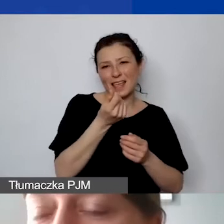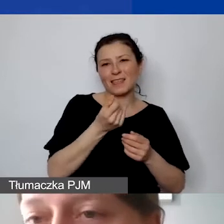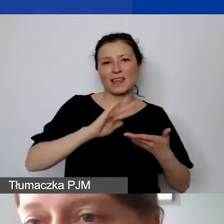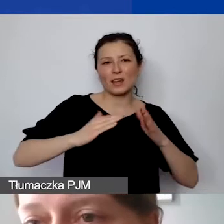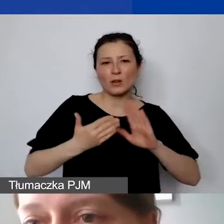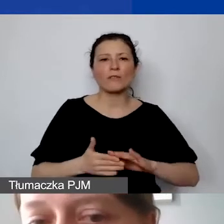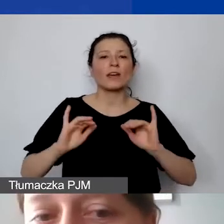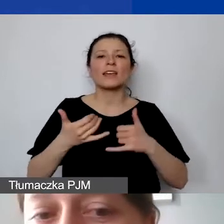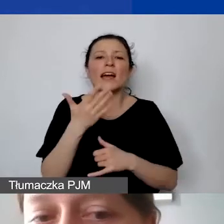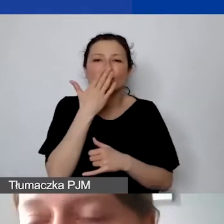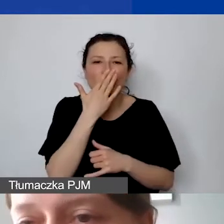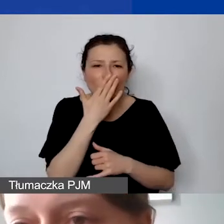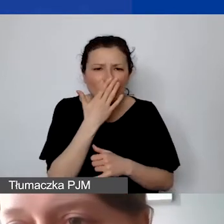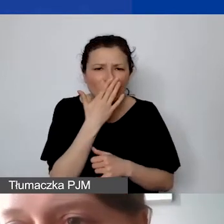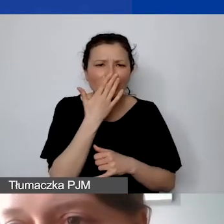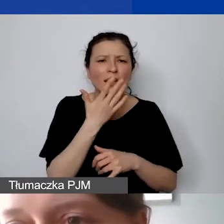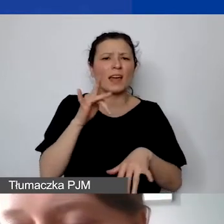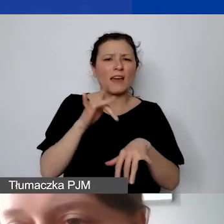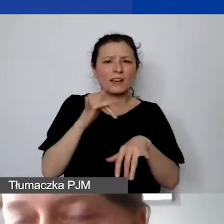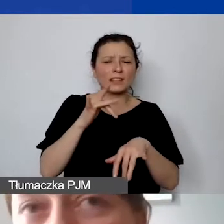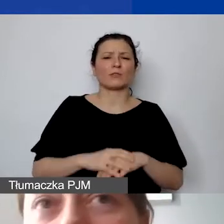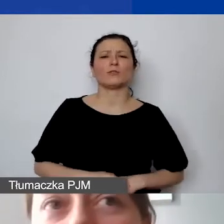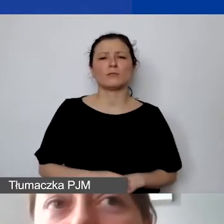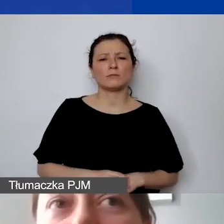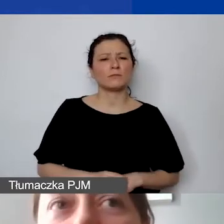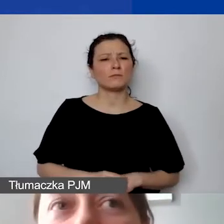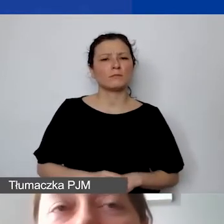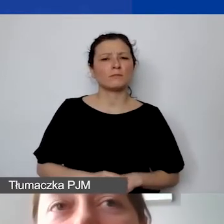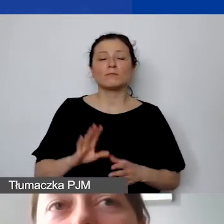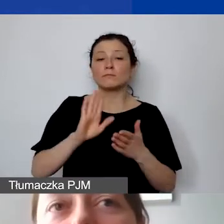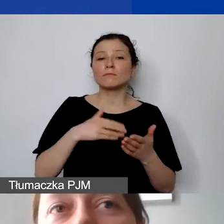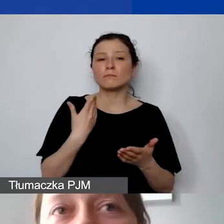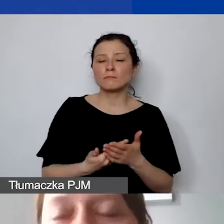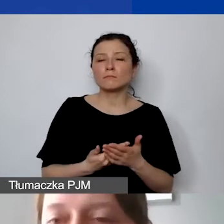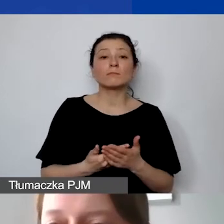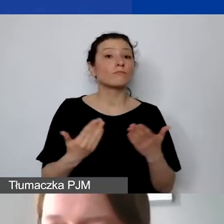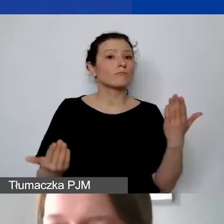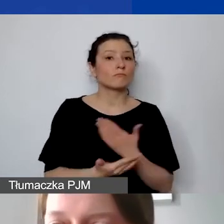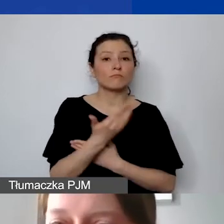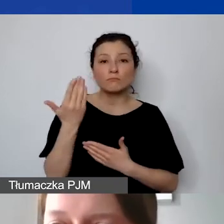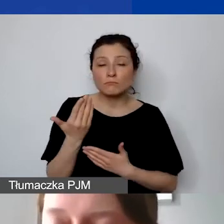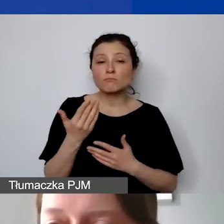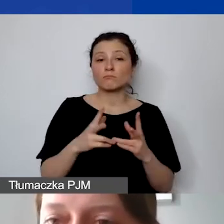I efektywny - to jest relacja kosztu do osiągniętego efektu. Jeżeli się okaże, że w ramach naszego projektu